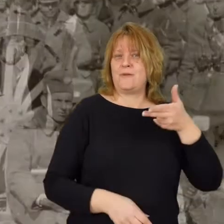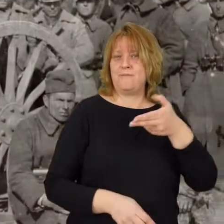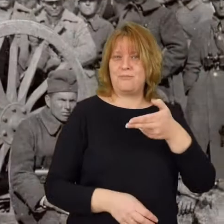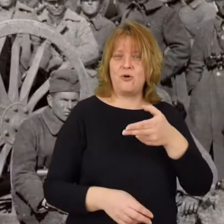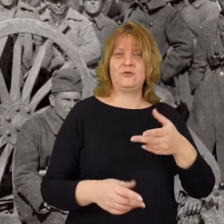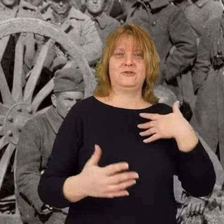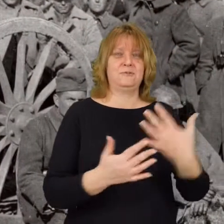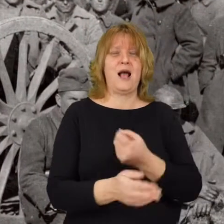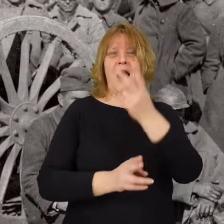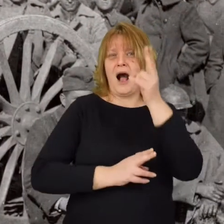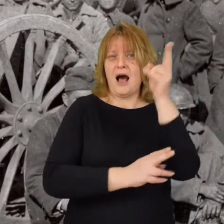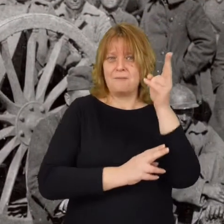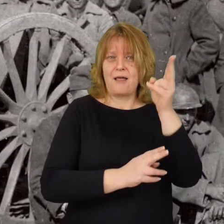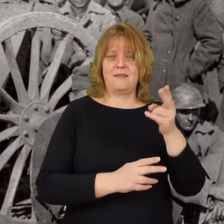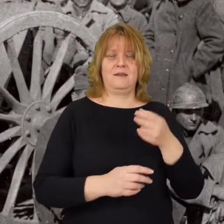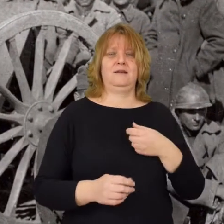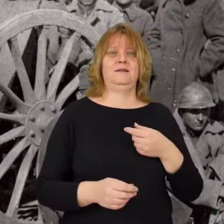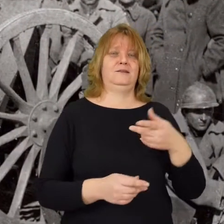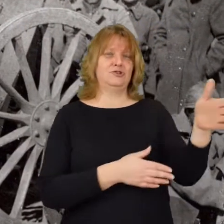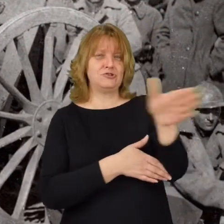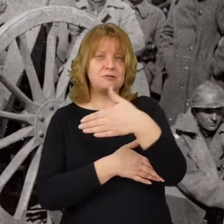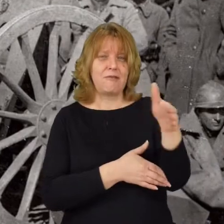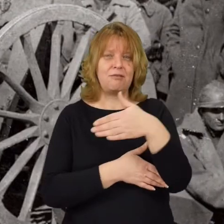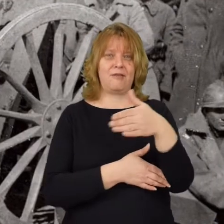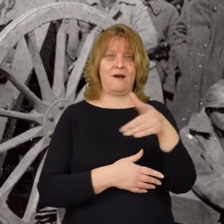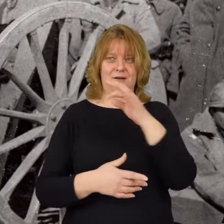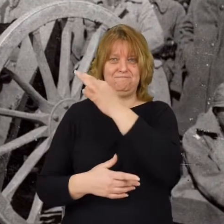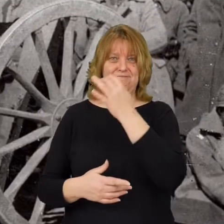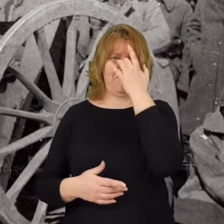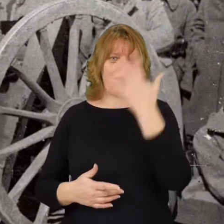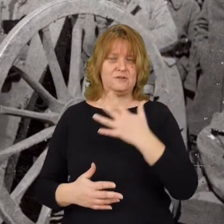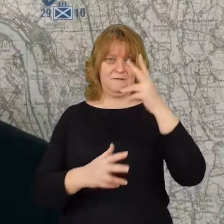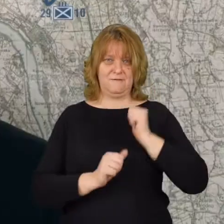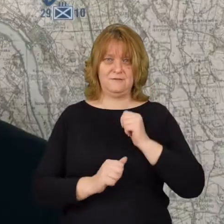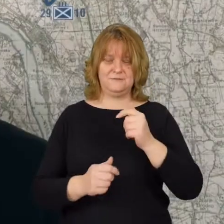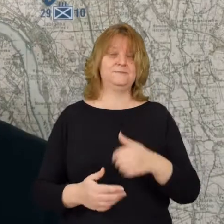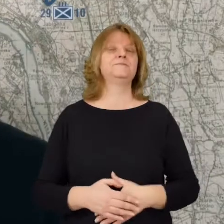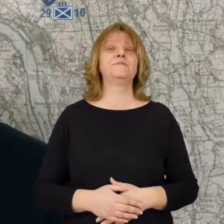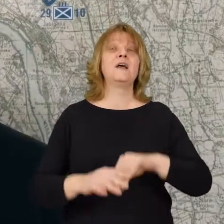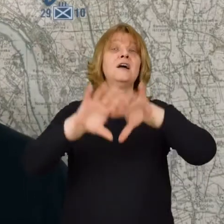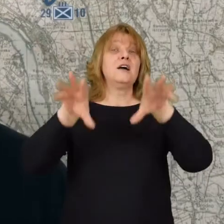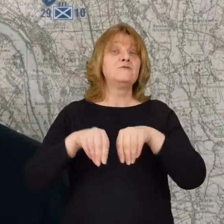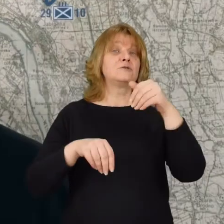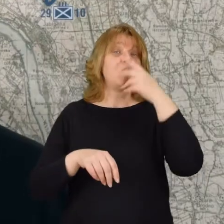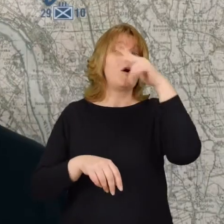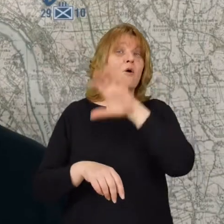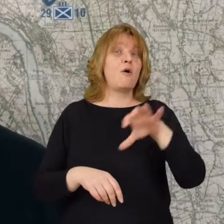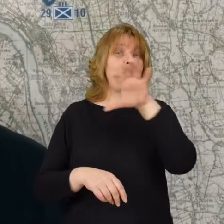Zdobyliśmy armatę, karabiny i sztandary tej armii. Wszystko możecie Państwo zobaczyć na Portalu